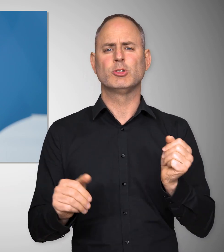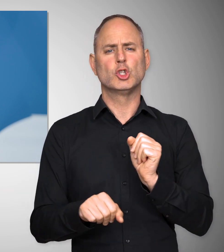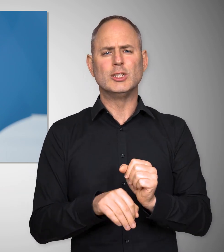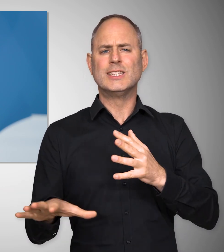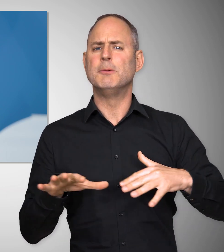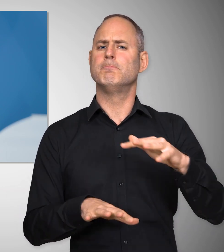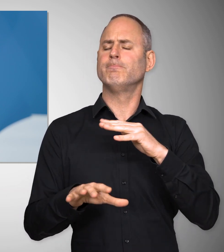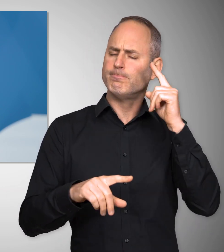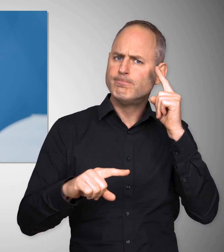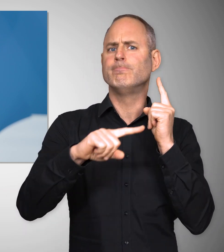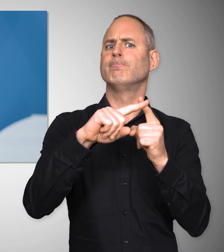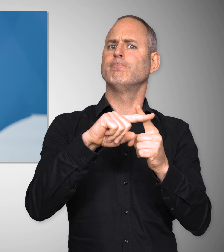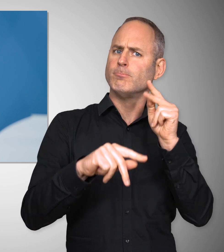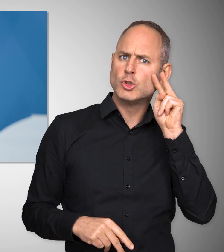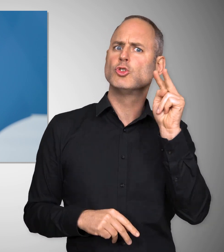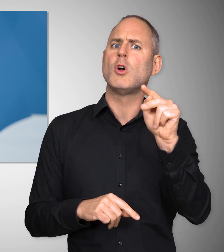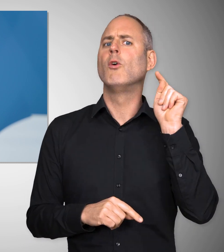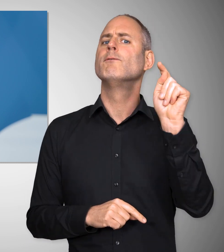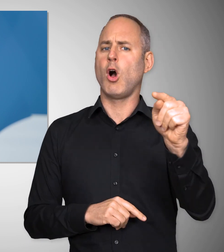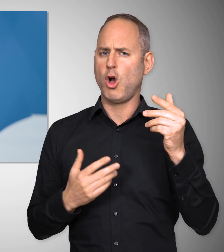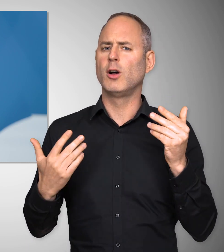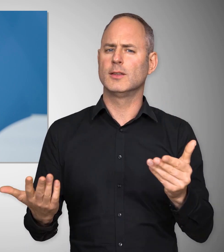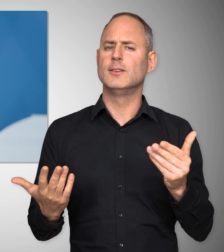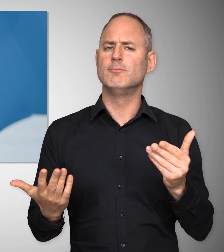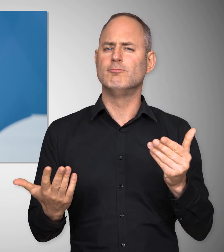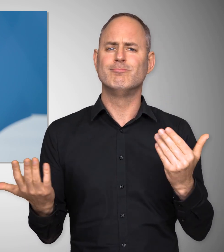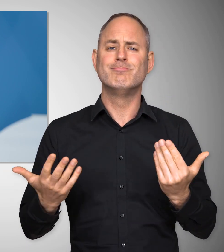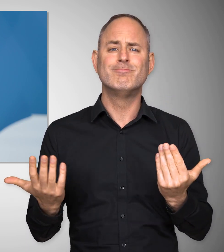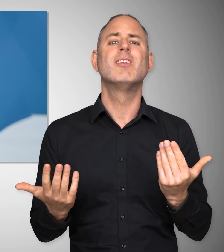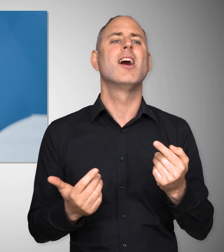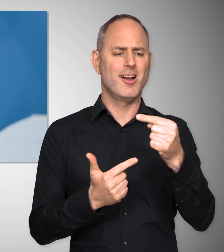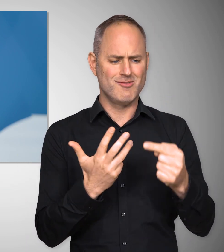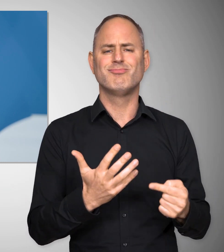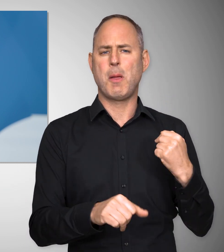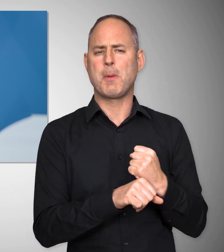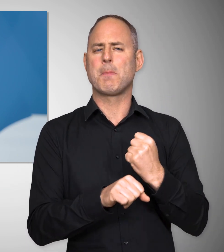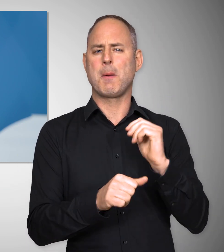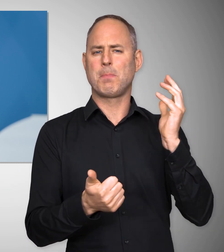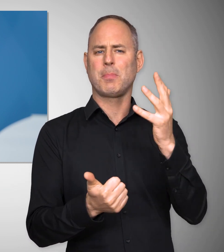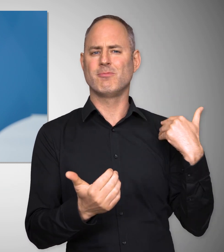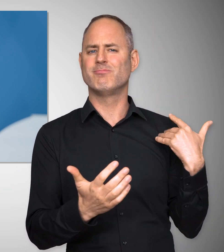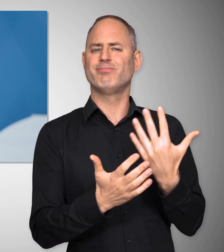Trotzdem können wir zuversichtlich nach vorne schauen, wegen der Dinge, die wir unternommen haben,